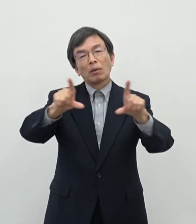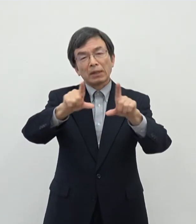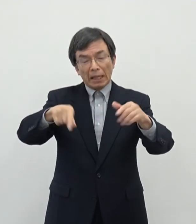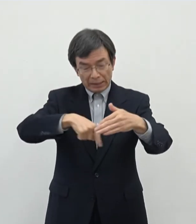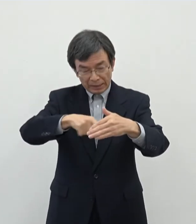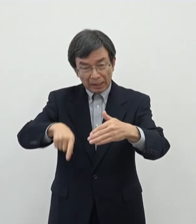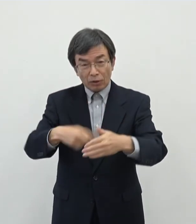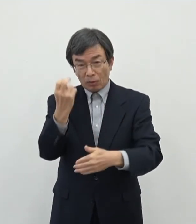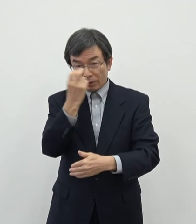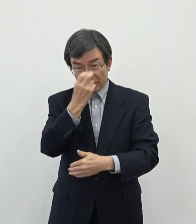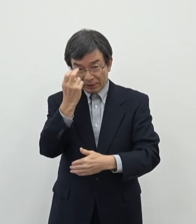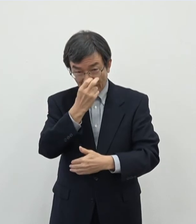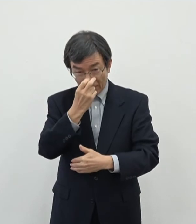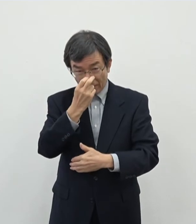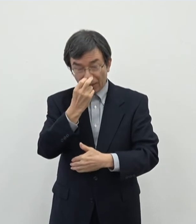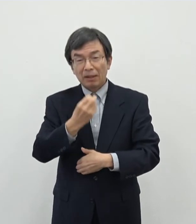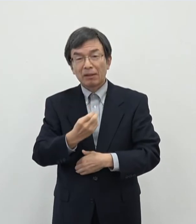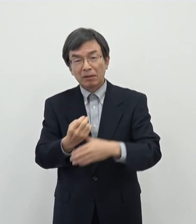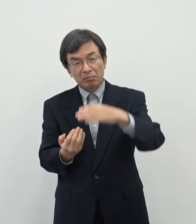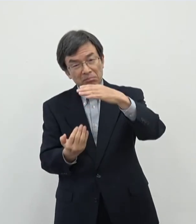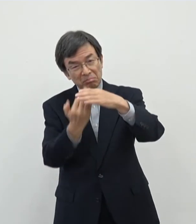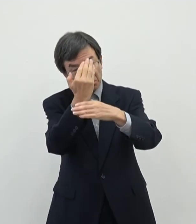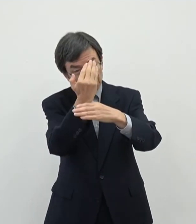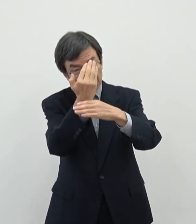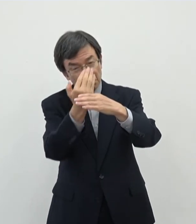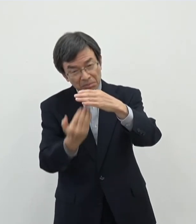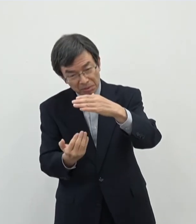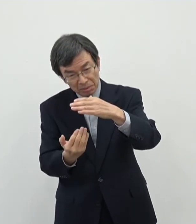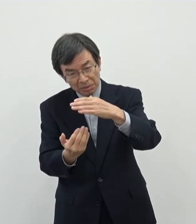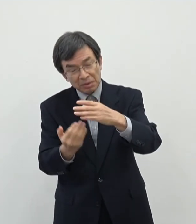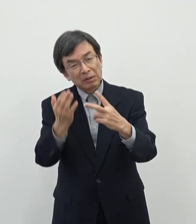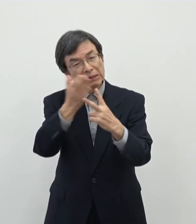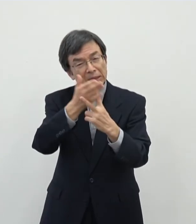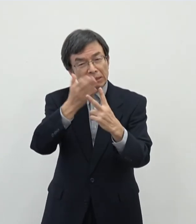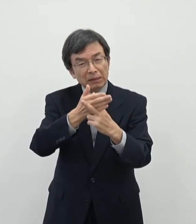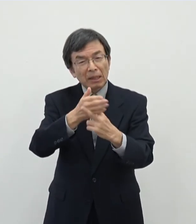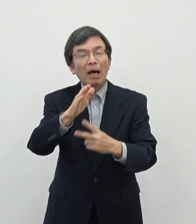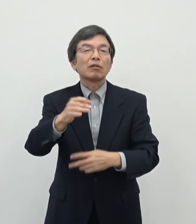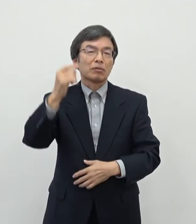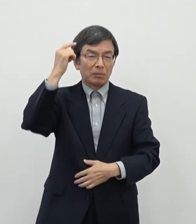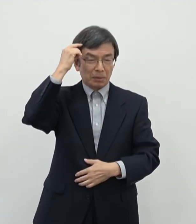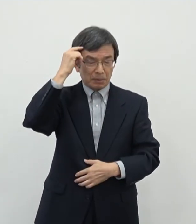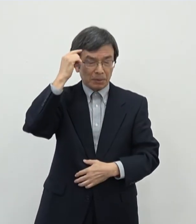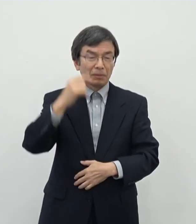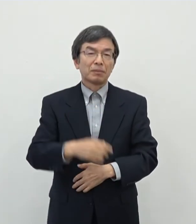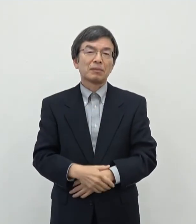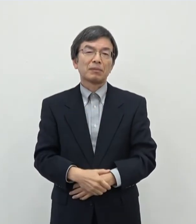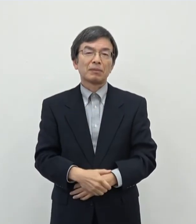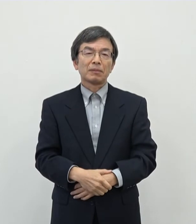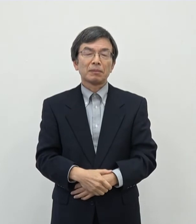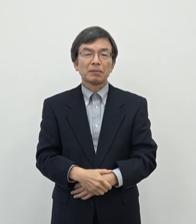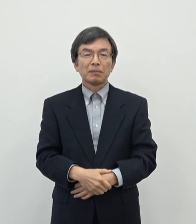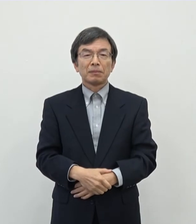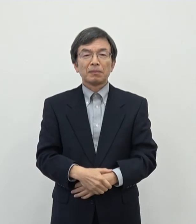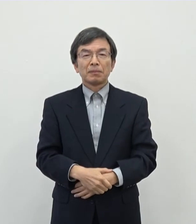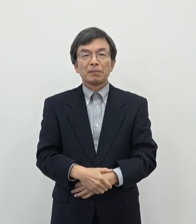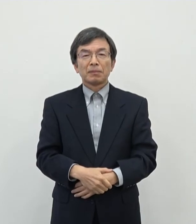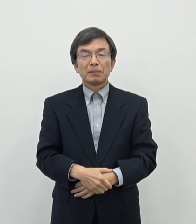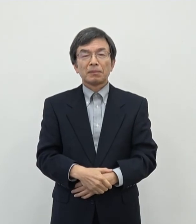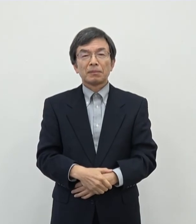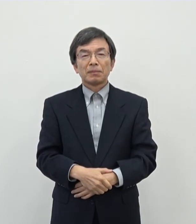まあ審査の上ですね合否の判断歳採択不採択の判断をさせていただくということに なろうかというふうに思っております